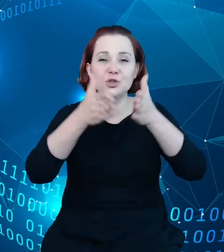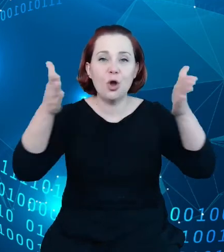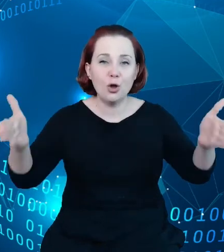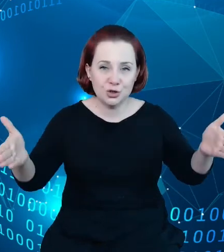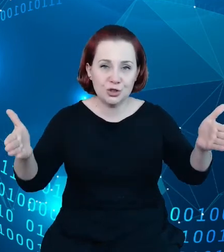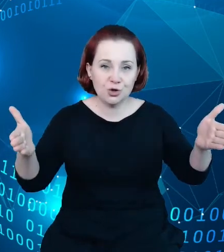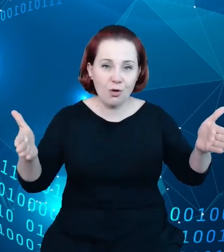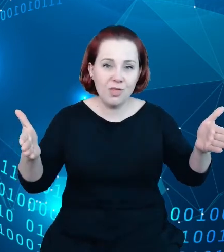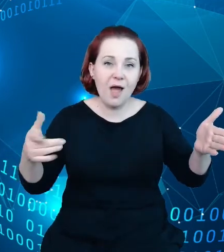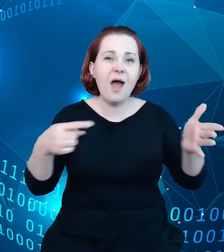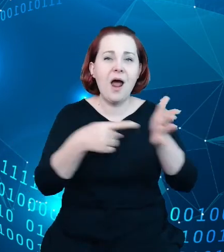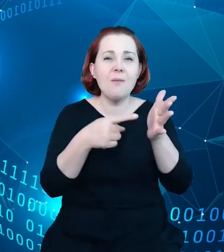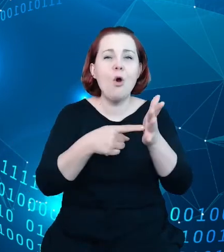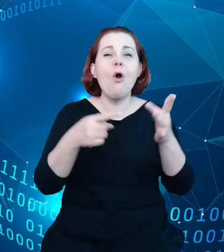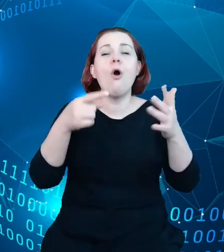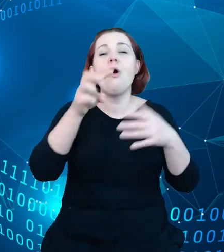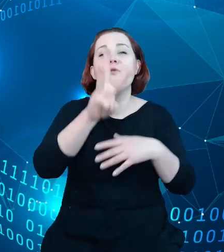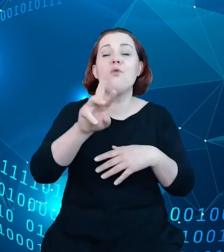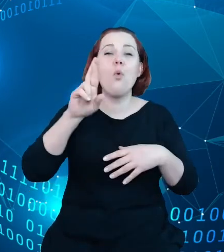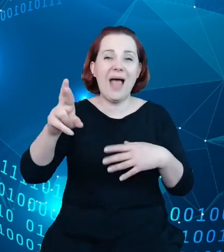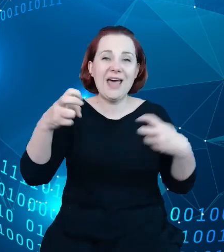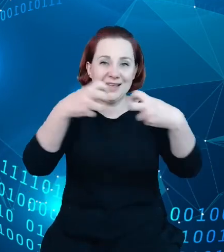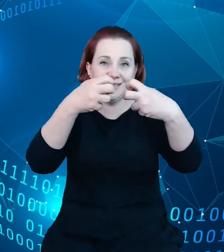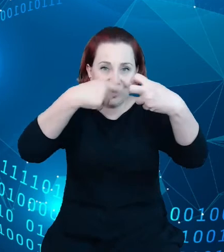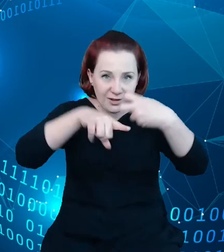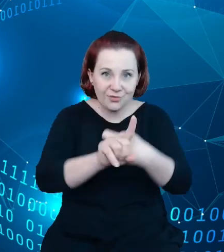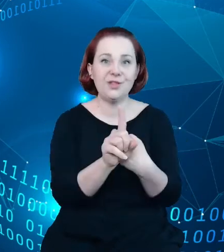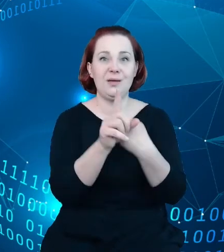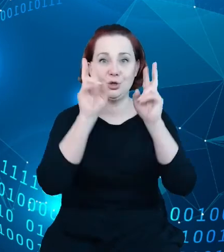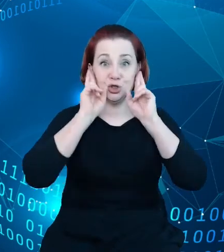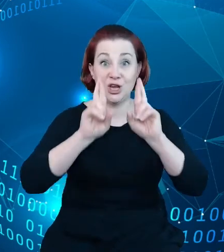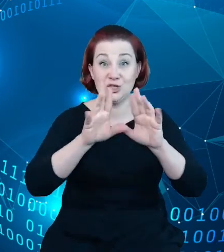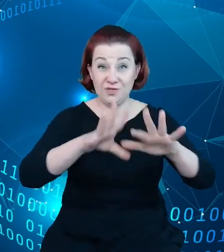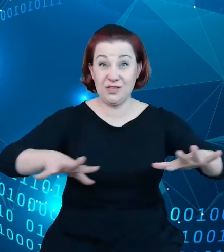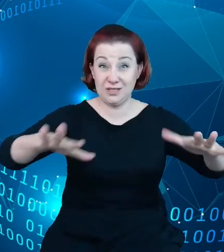przyszłość, która jest, czeka, może nie, tylko rejestry państwowe, ale